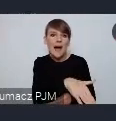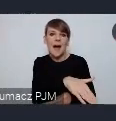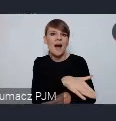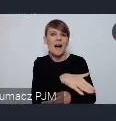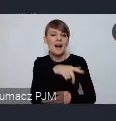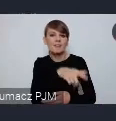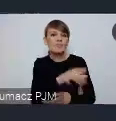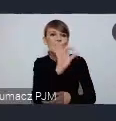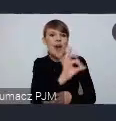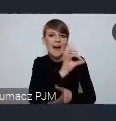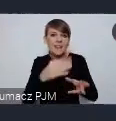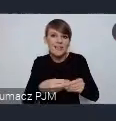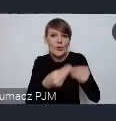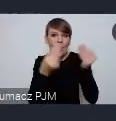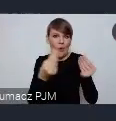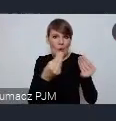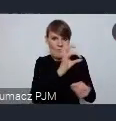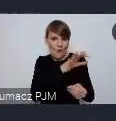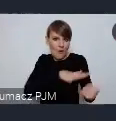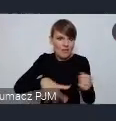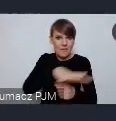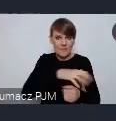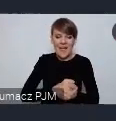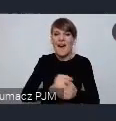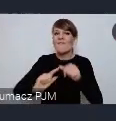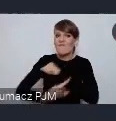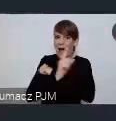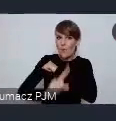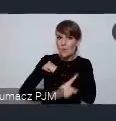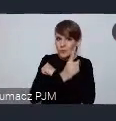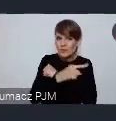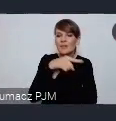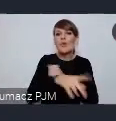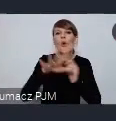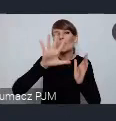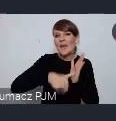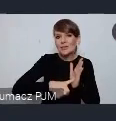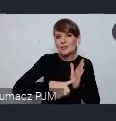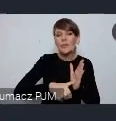lokalnym. Wałbrzych jest takim miastem które w tej